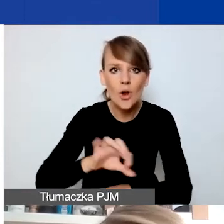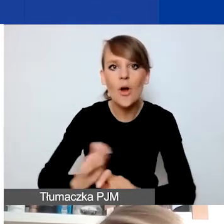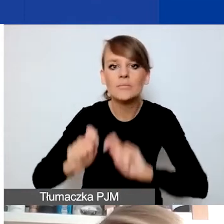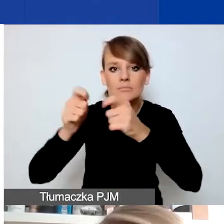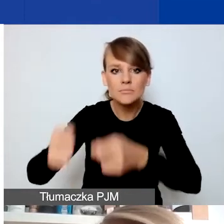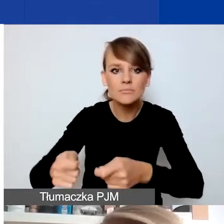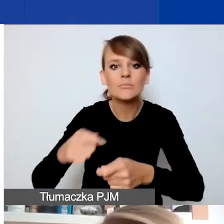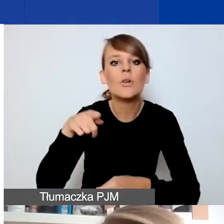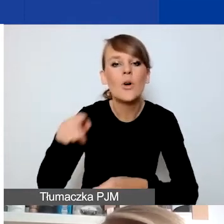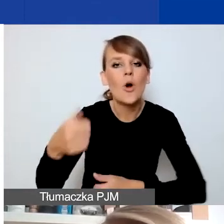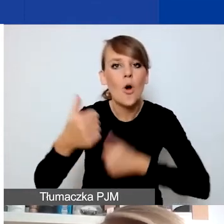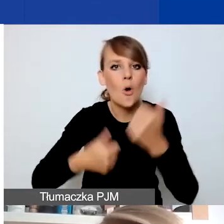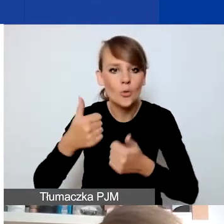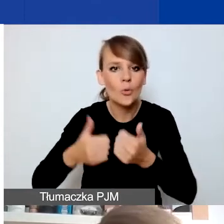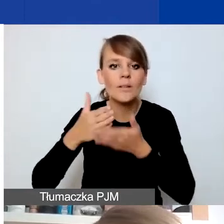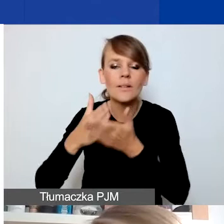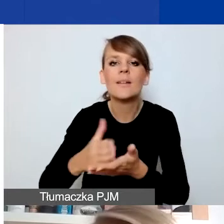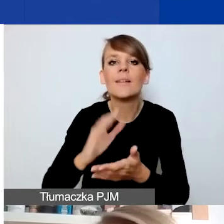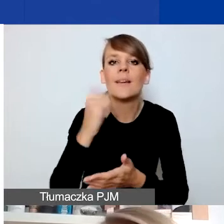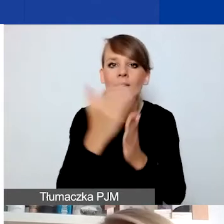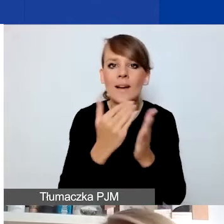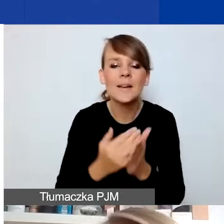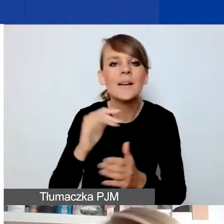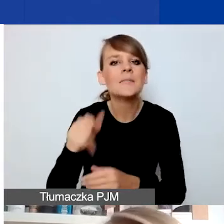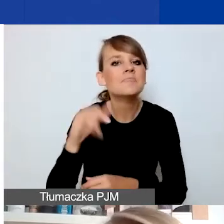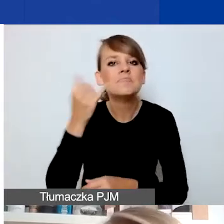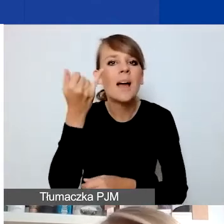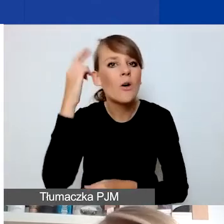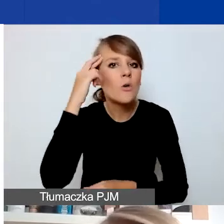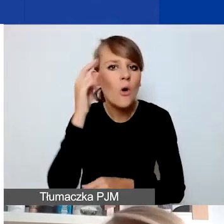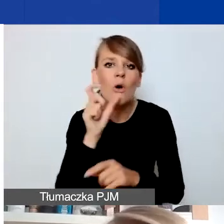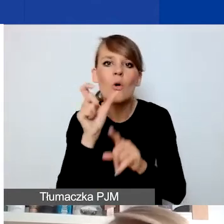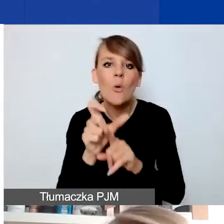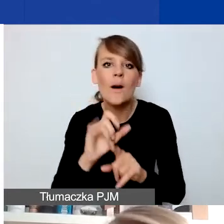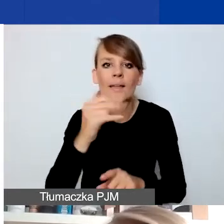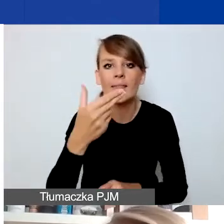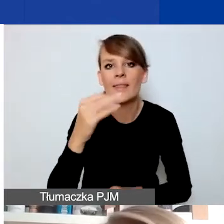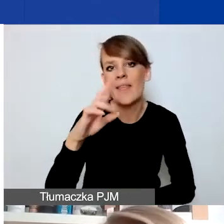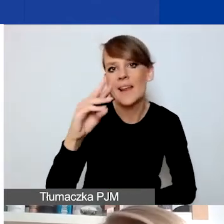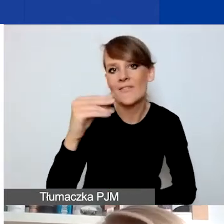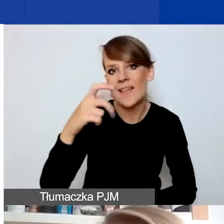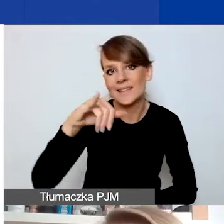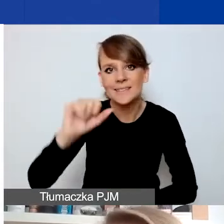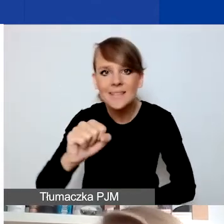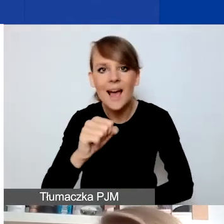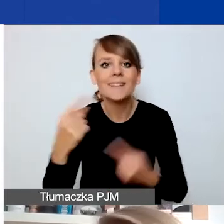Skupię się na tym, jak rozumiemy interwencyjność, sytuacje kryzysowe, na które takie projekty mają odpowiadać.